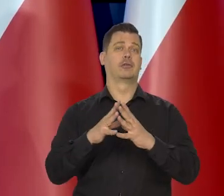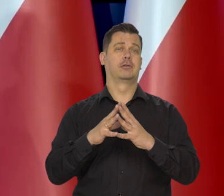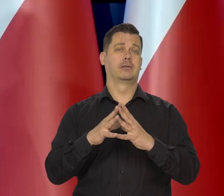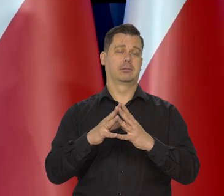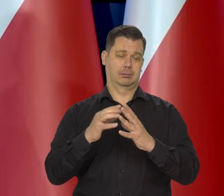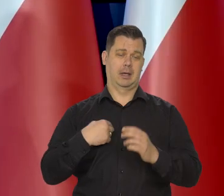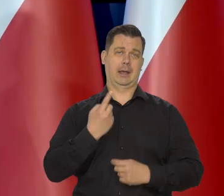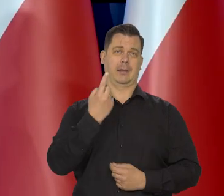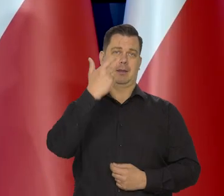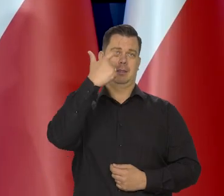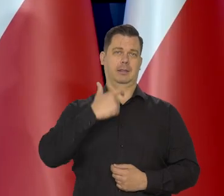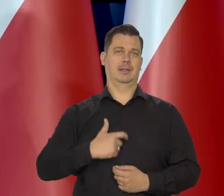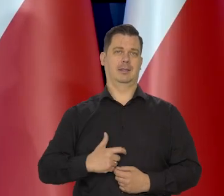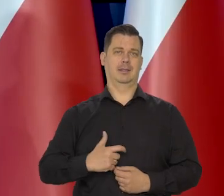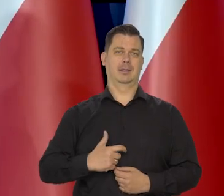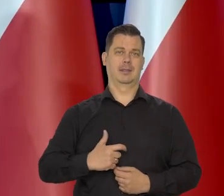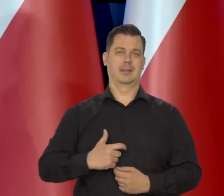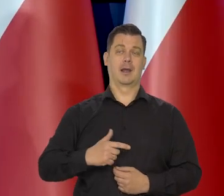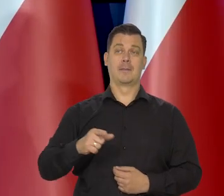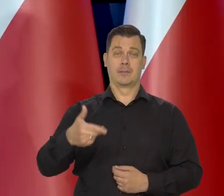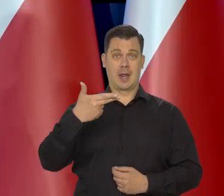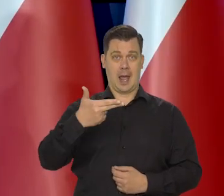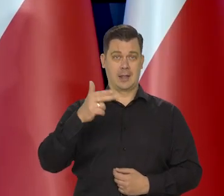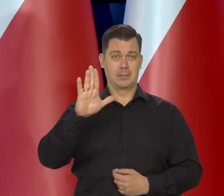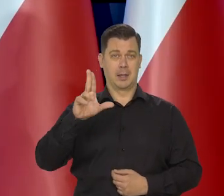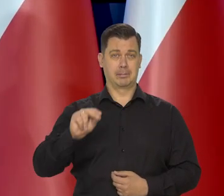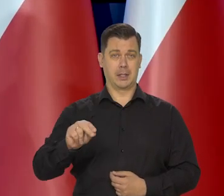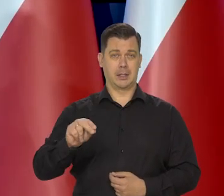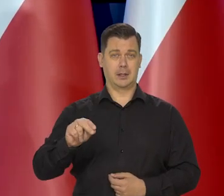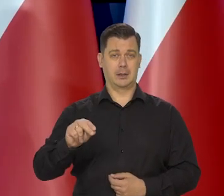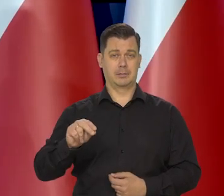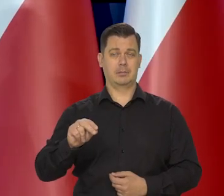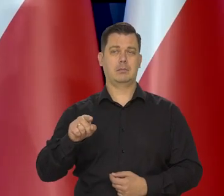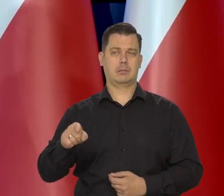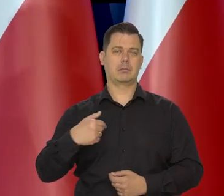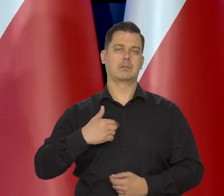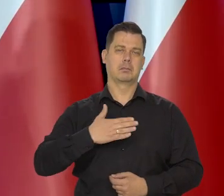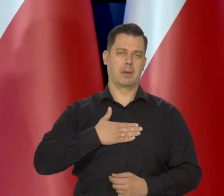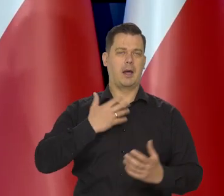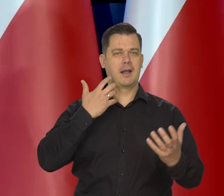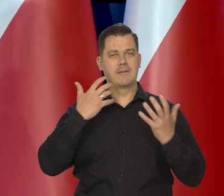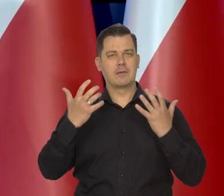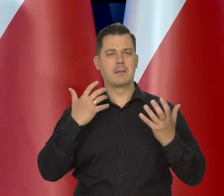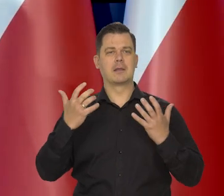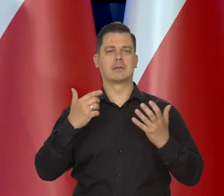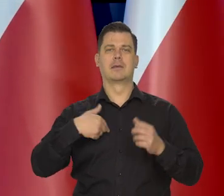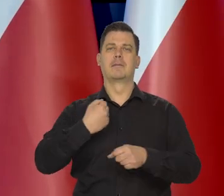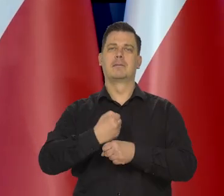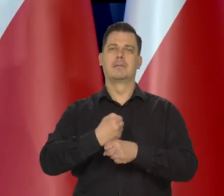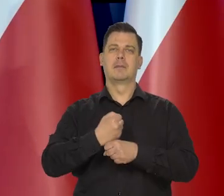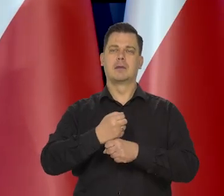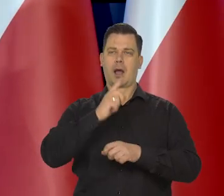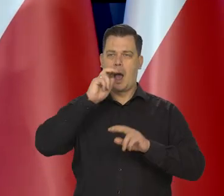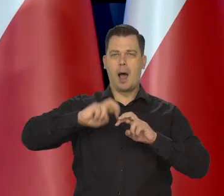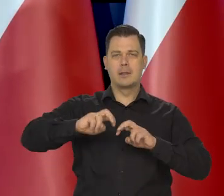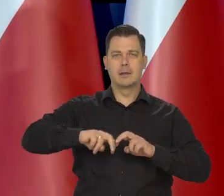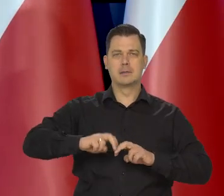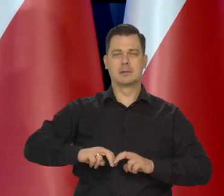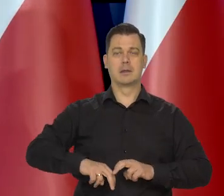Nasze stanowisko jako NBP oparte na, na danych, na wynikach prac naszego Departamentu analiz ekonomicznych jest takie,